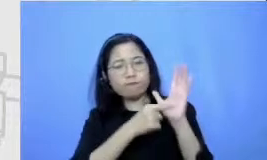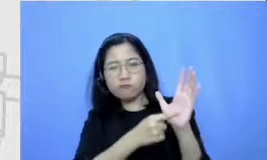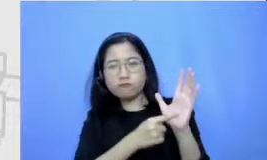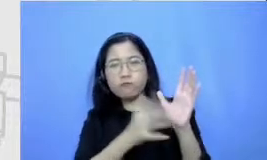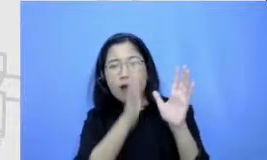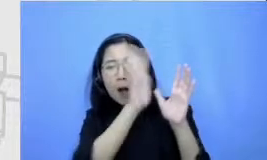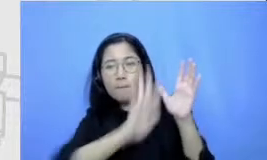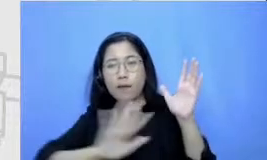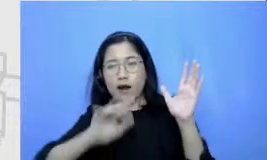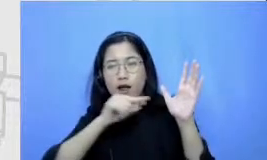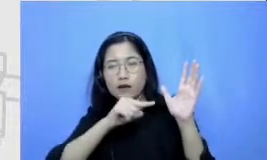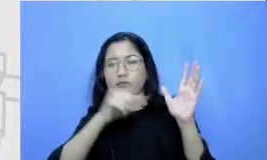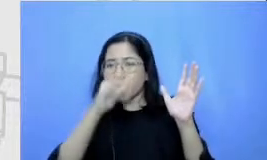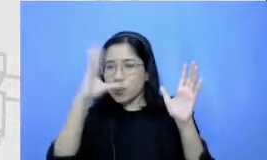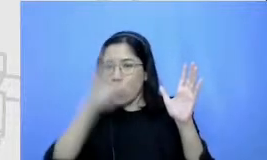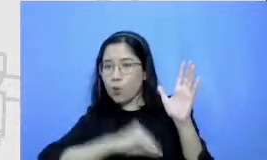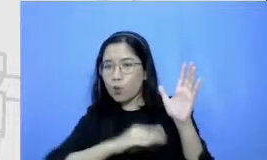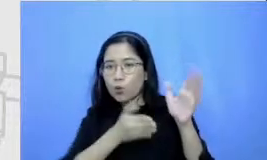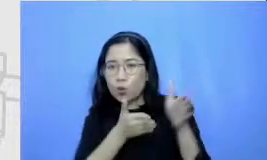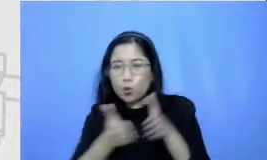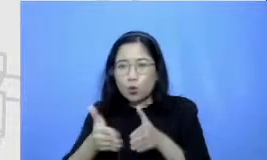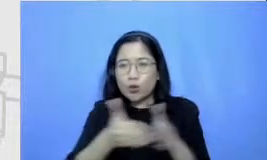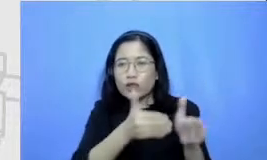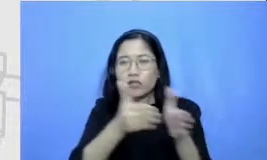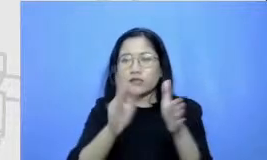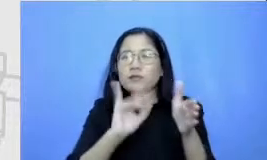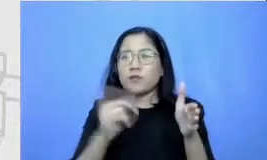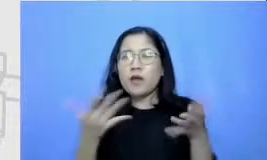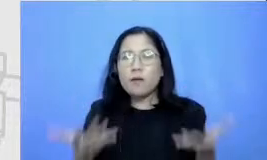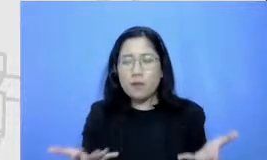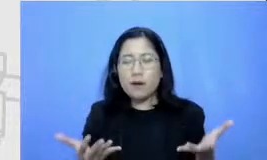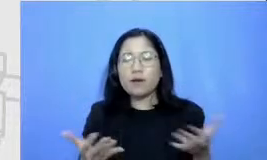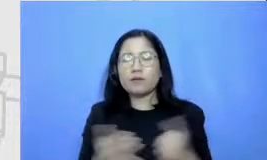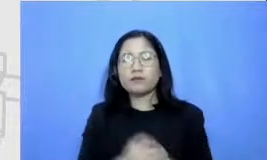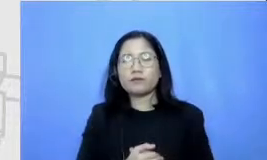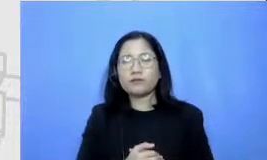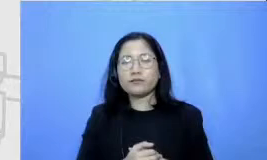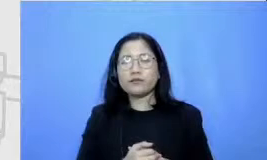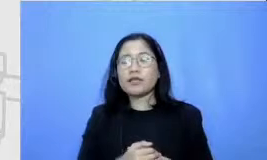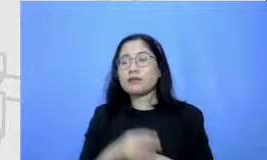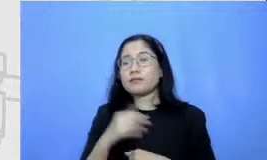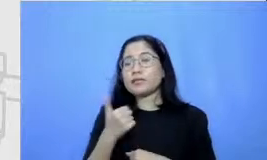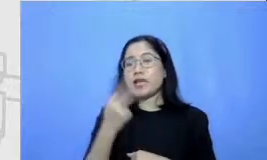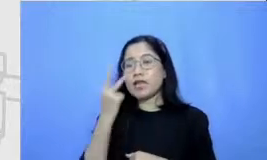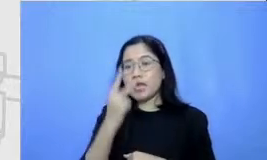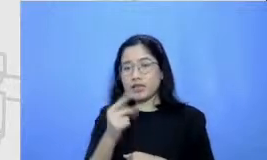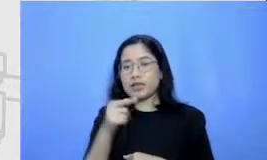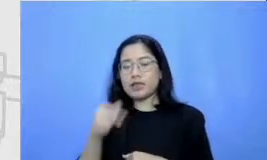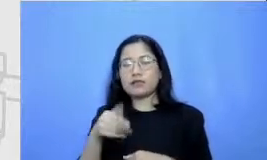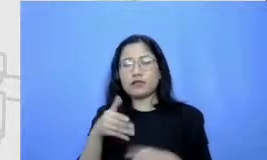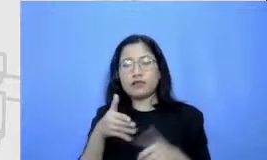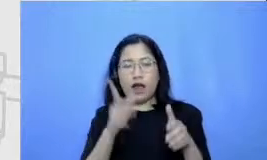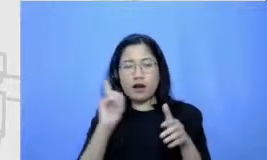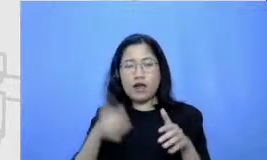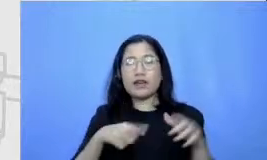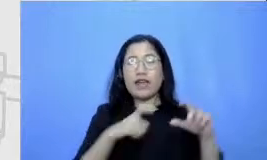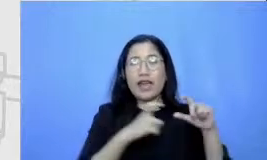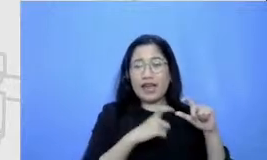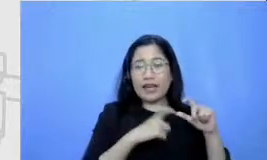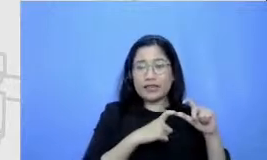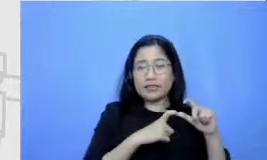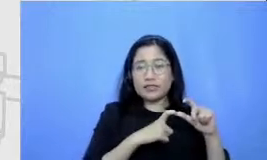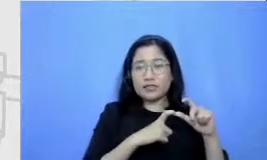seperti apa disini kita bisa lihat bahwa sepanjang perjalanan dari S ke dari of